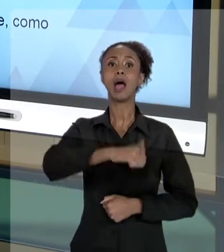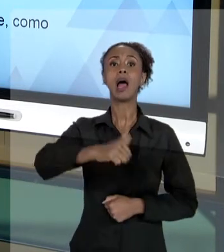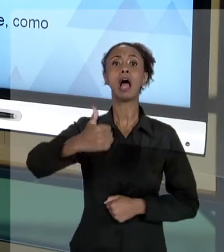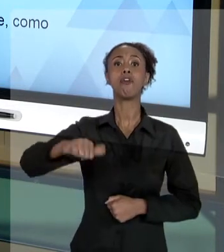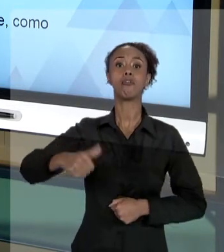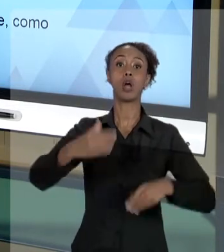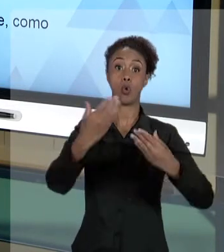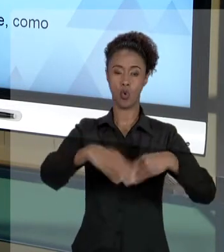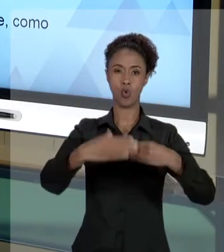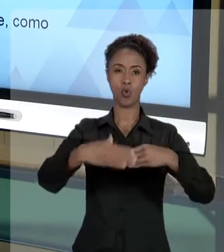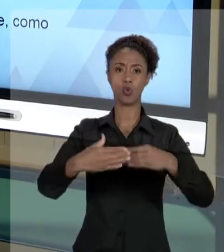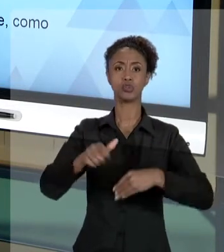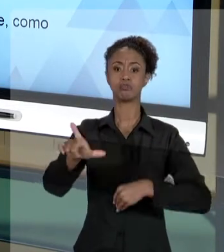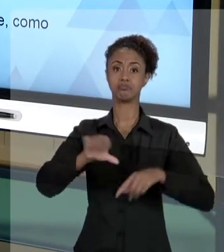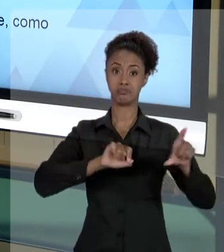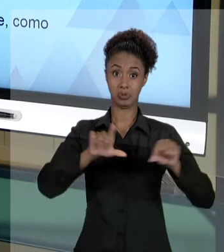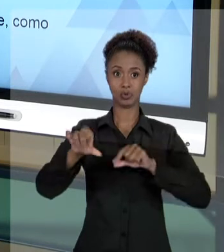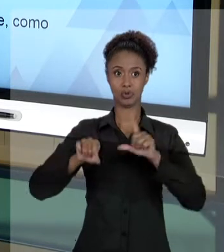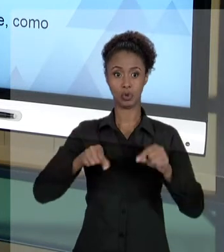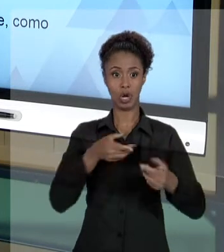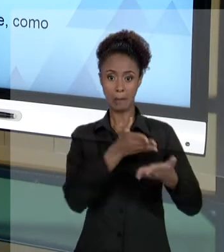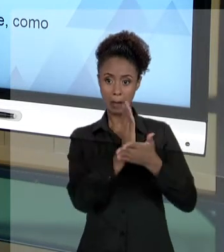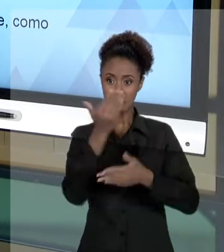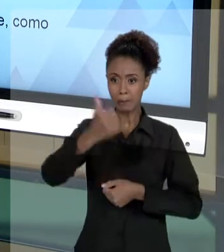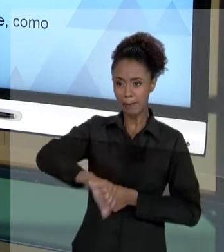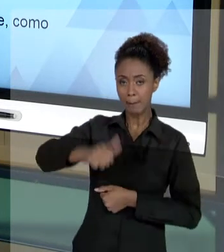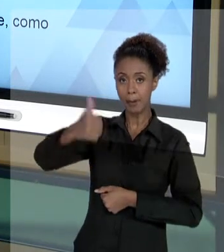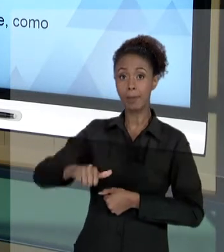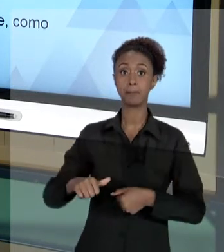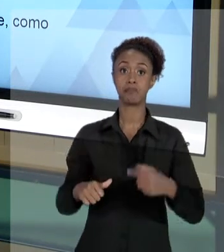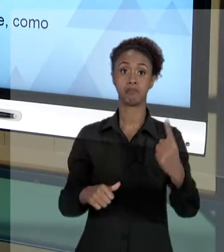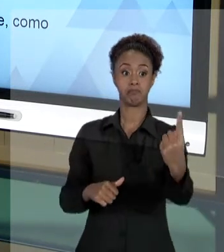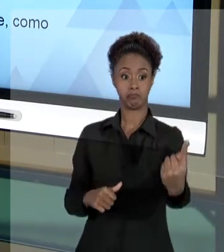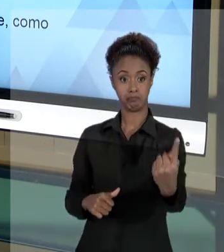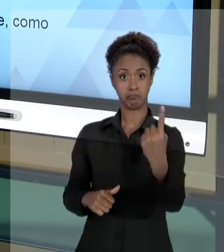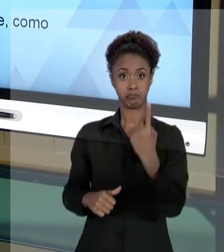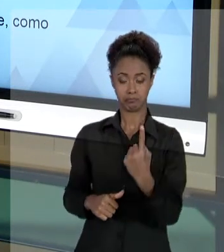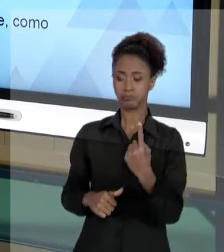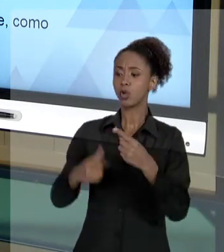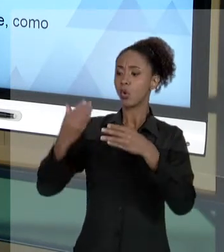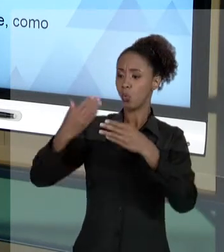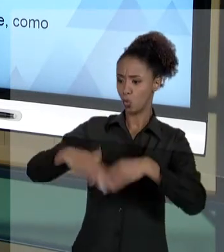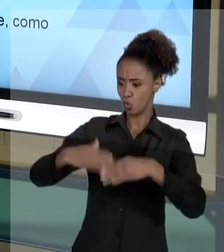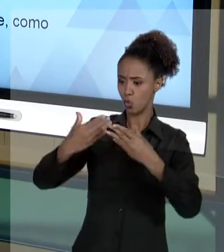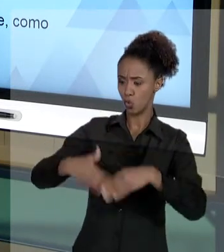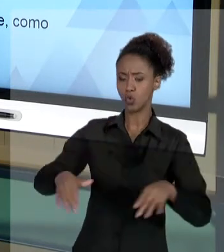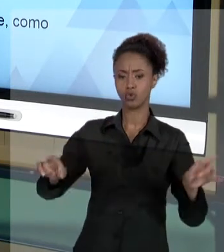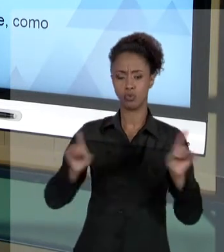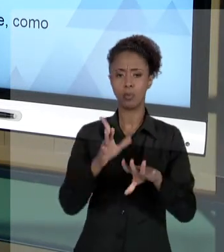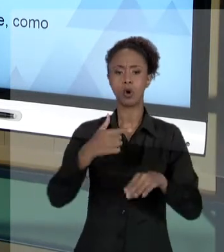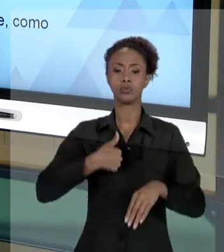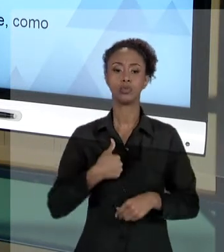RAZÃO, SELECIONANDO ALGUÉM. E O CANDIDATO, QUE VEIO ATÉ VOCÊ, FEZ O CONCURSO PÚBLICO. VOCÊ FEZ A AVALIAÇÃO. E ELE FICOU EM SEGUNDO, TERCEIRO